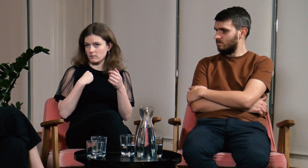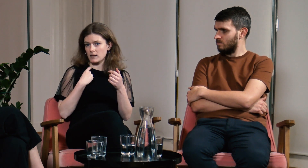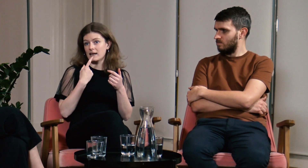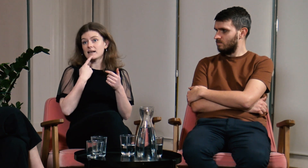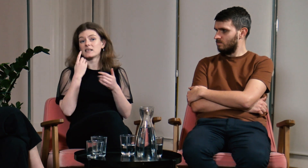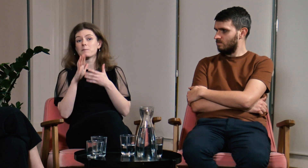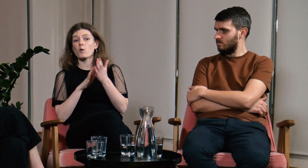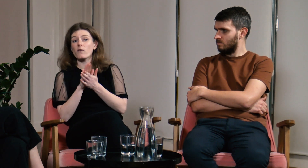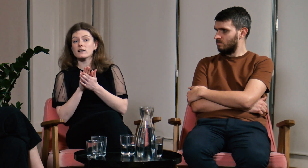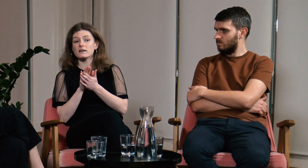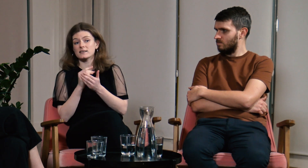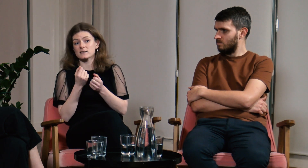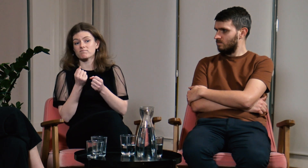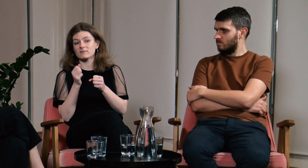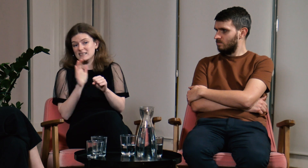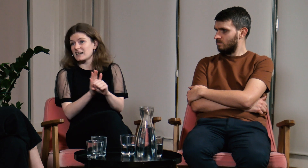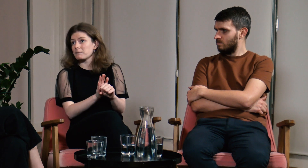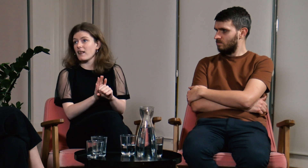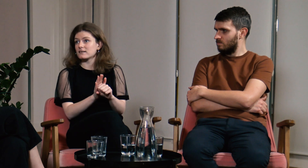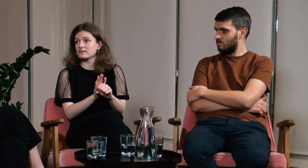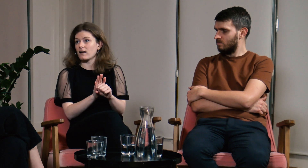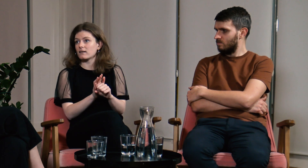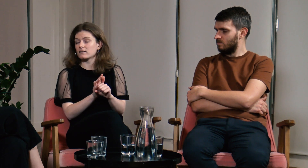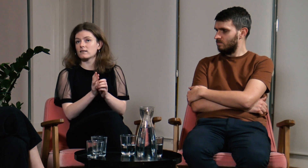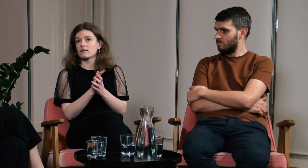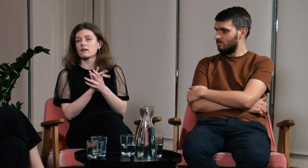bo język migowy jest dyskryminowany.